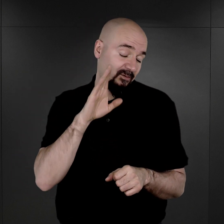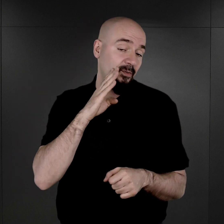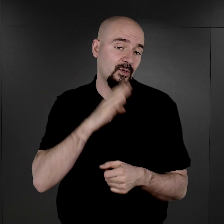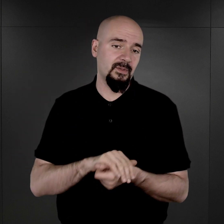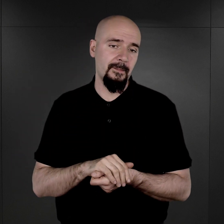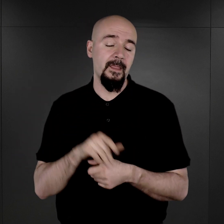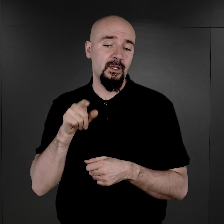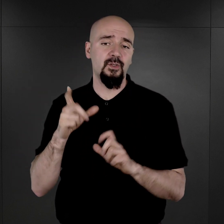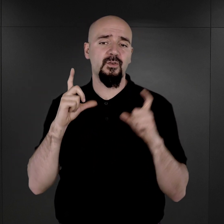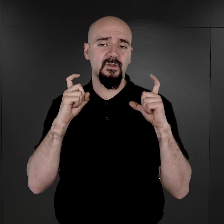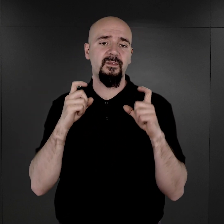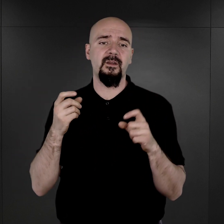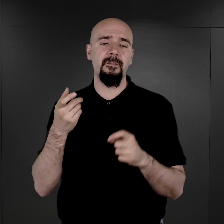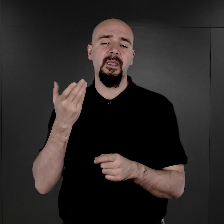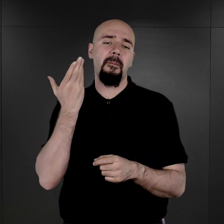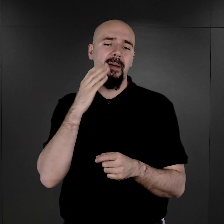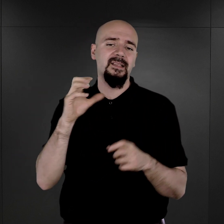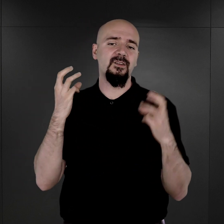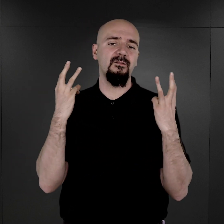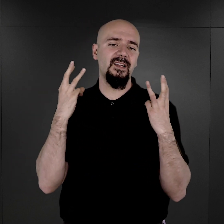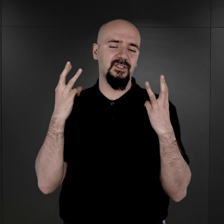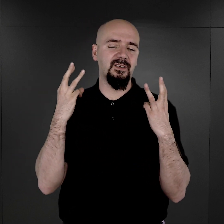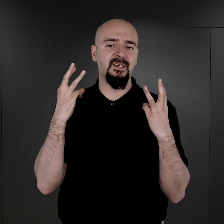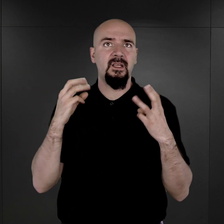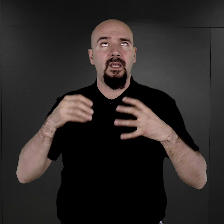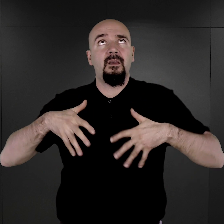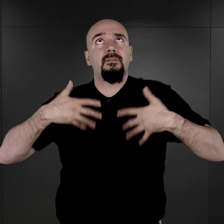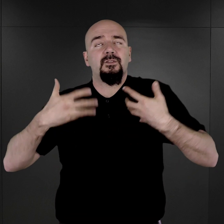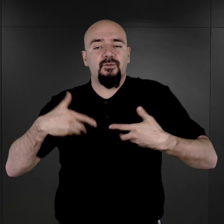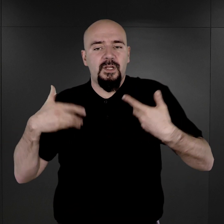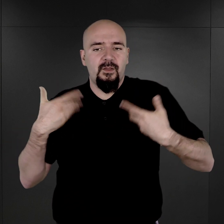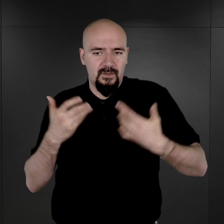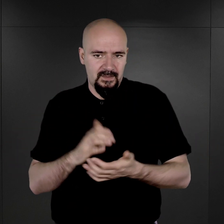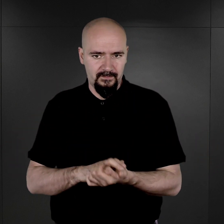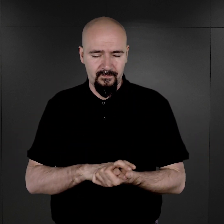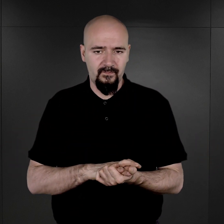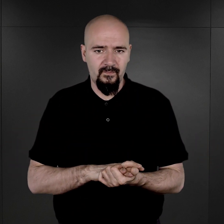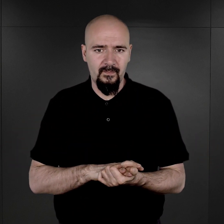To są fotografie niezwykle ważne, bardzo poruszające.